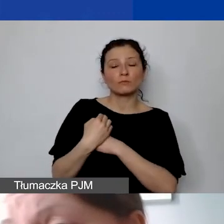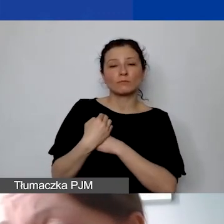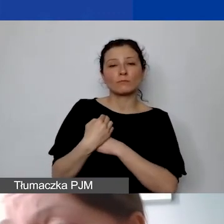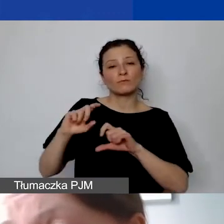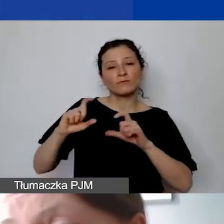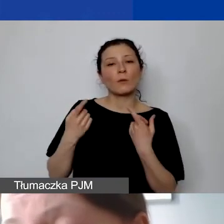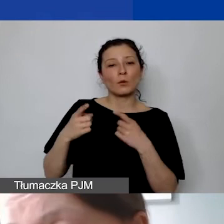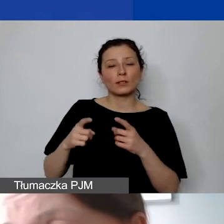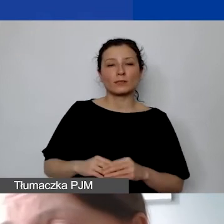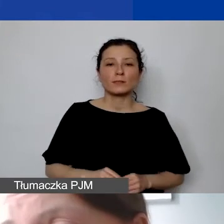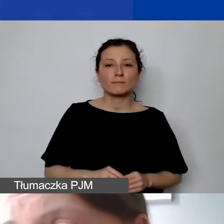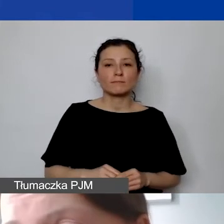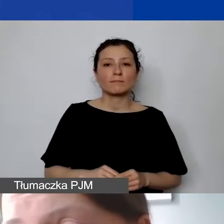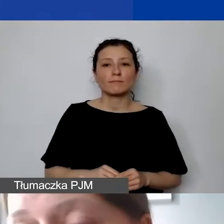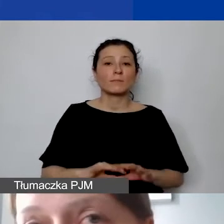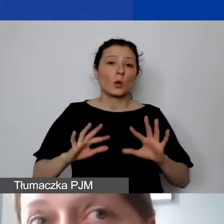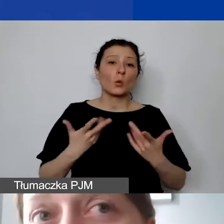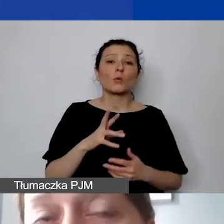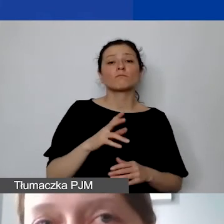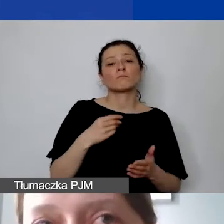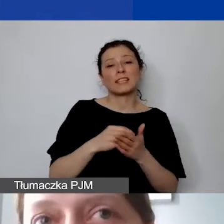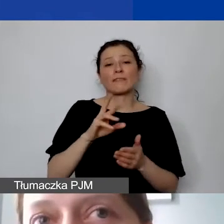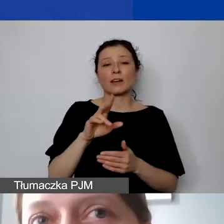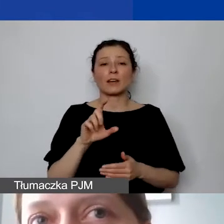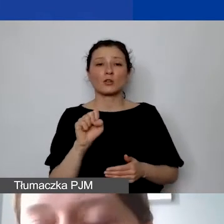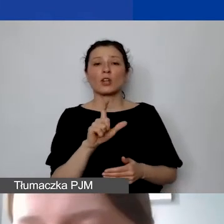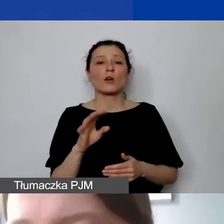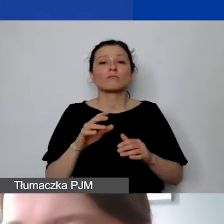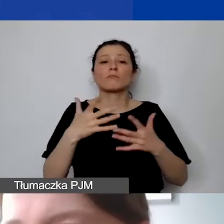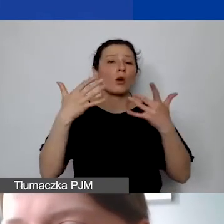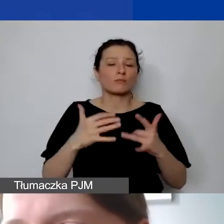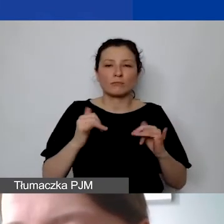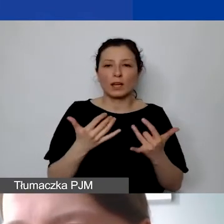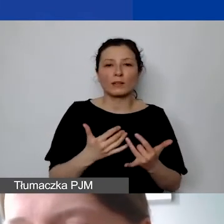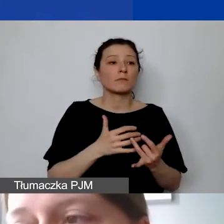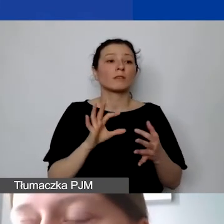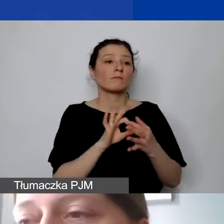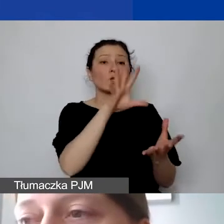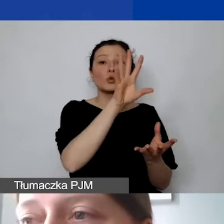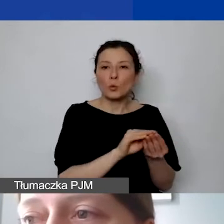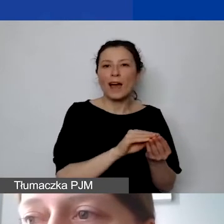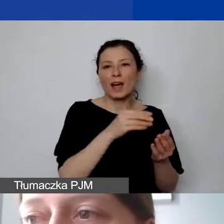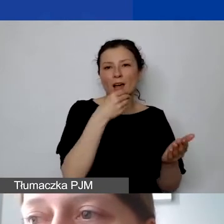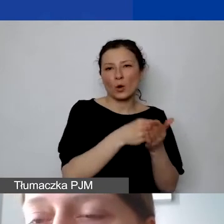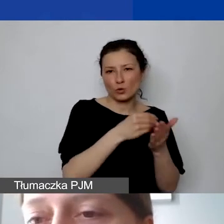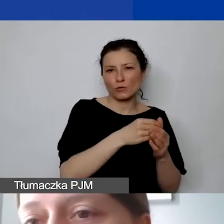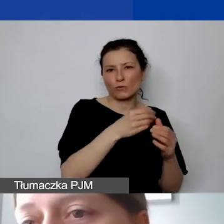w związku z tym, że stawkę ryczałtową liczymy od sumy kosztów personelu. Ale oczywiście mogą zdarzać się sytuacje,